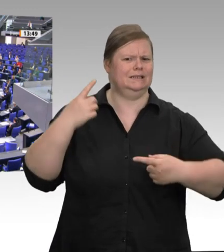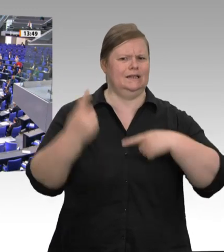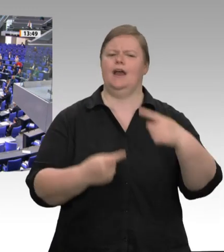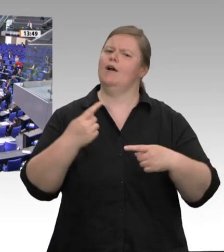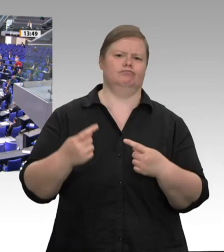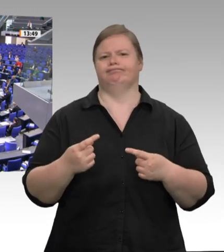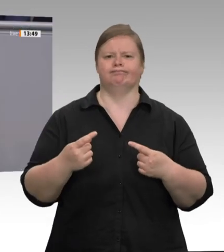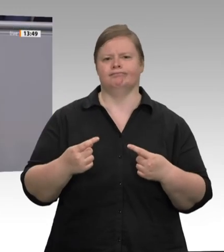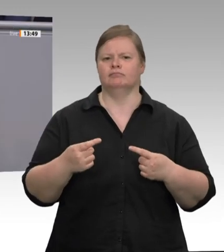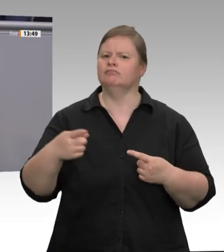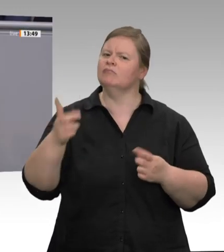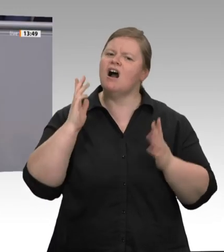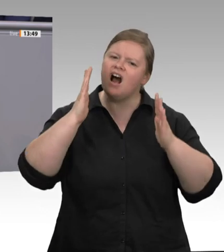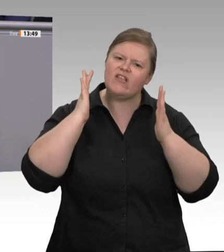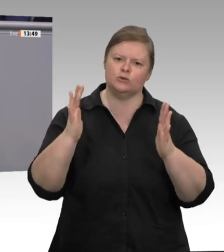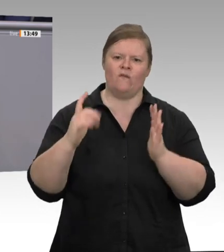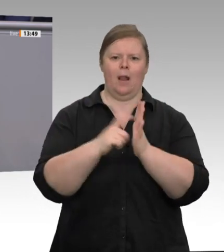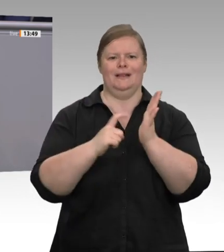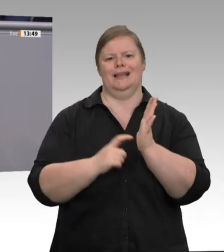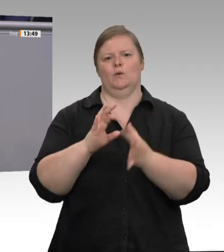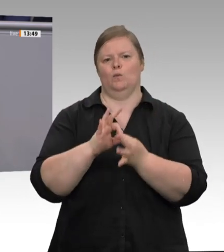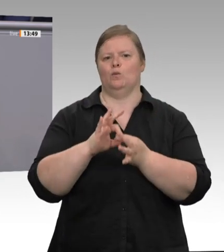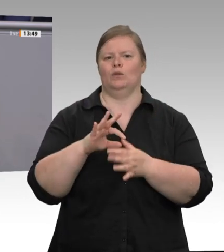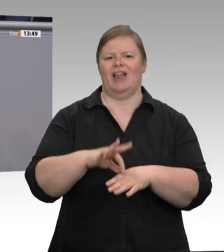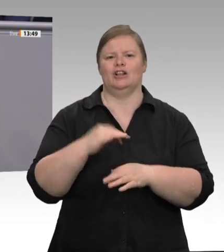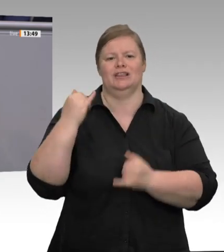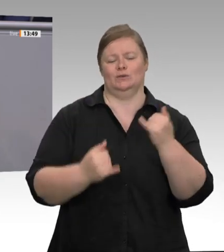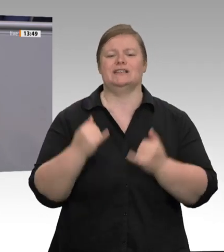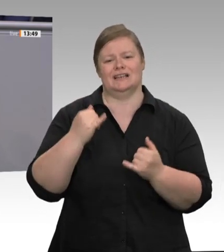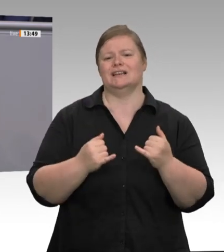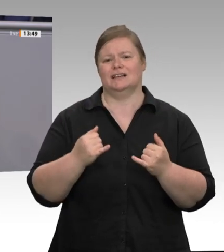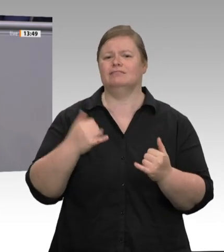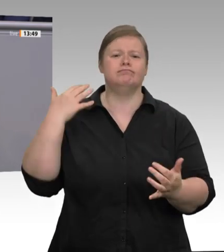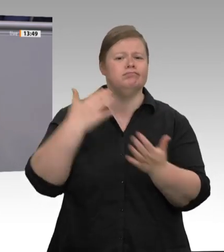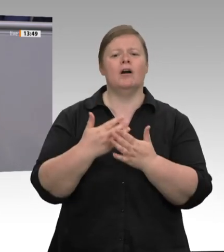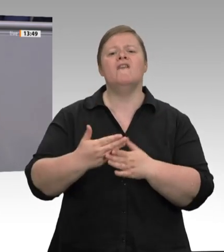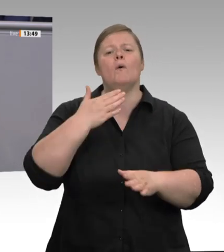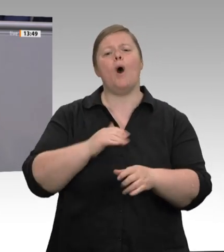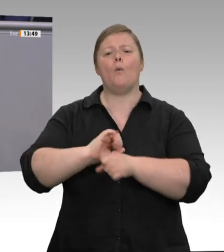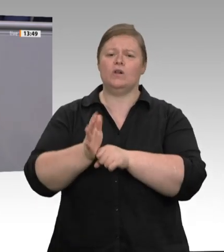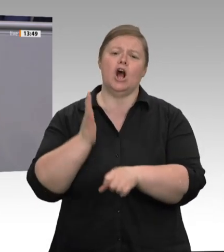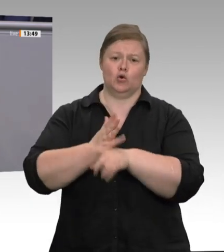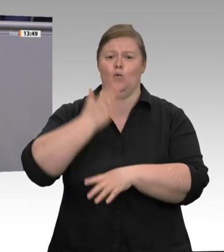Räumen wohnen und überlange Arbeitszeiten sind dabei die Regel. Zu Beginn der Pandemie